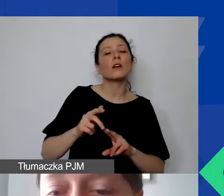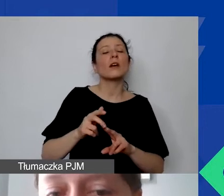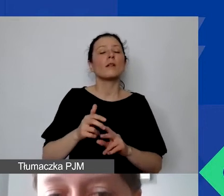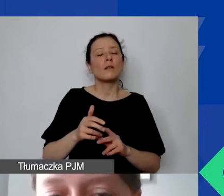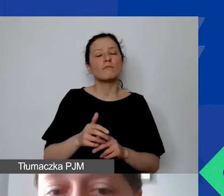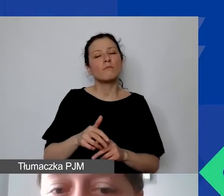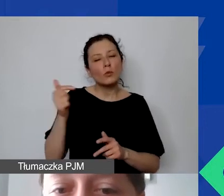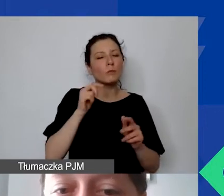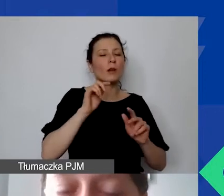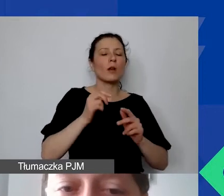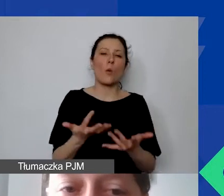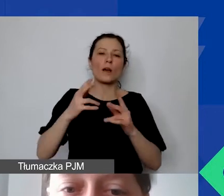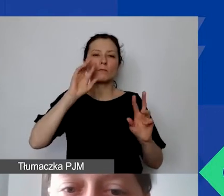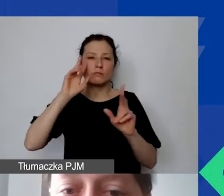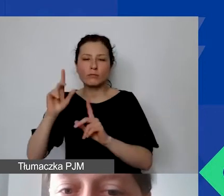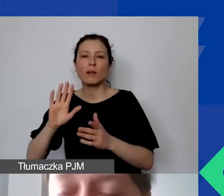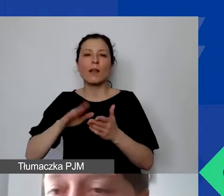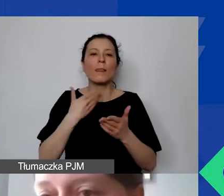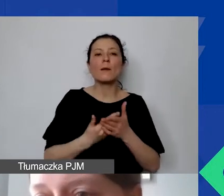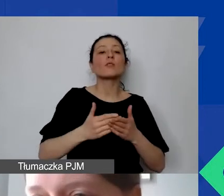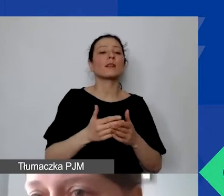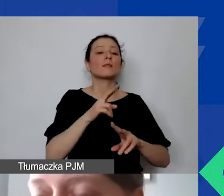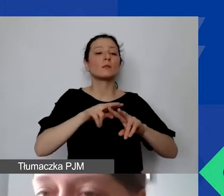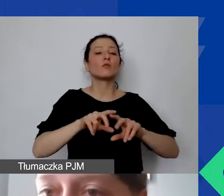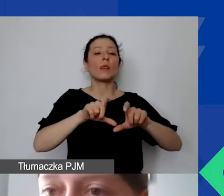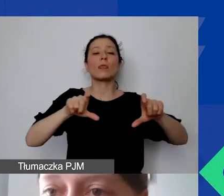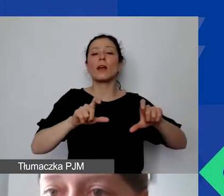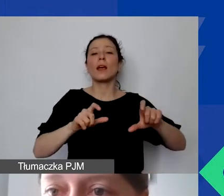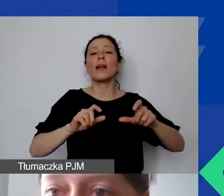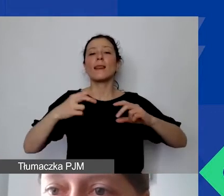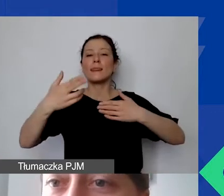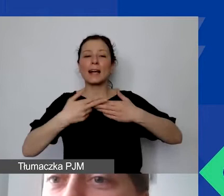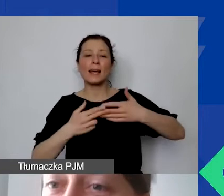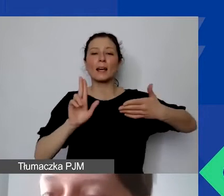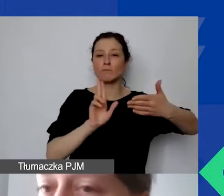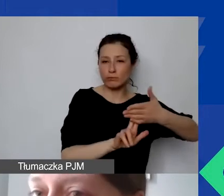opatrzone naklejką z tytułem projektu, wskazanym źródłem finansowania. O tym szczegółowo będziemy mówić w sytuacji,